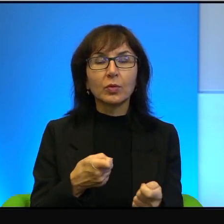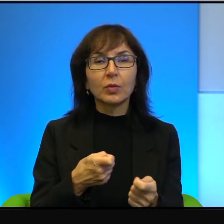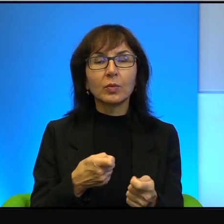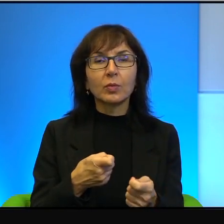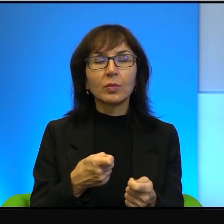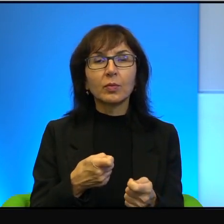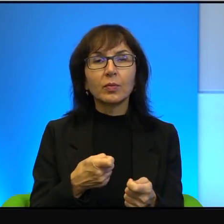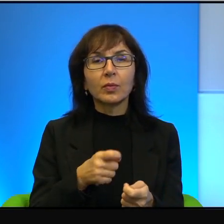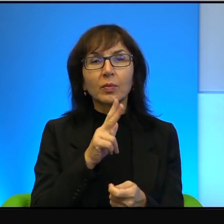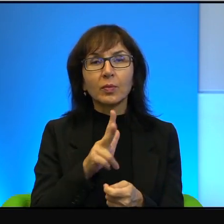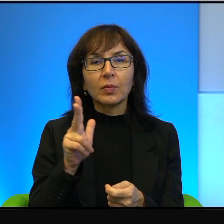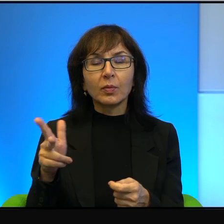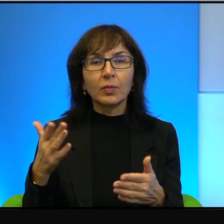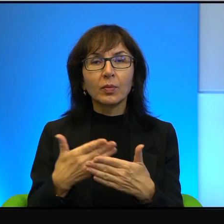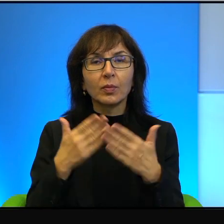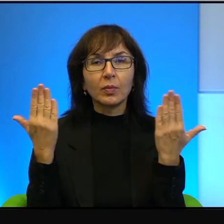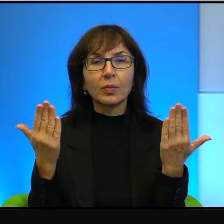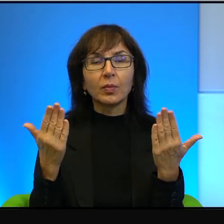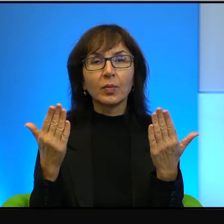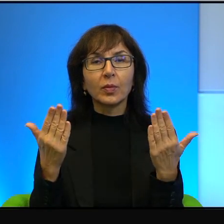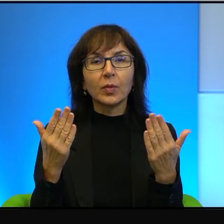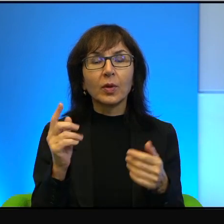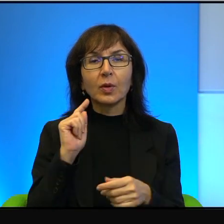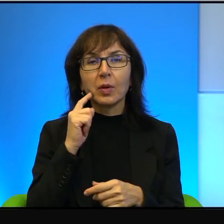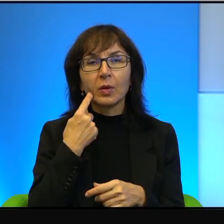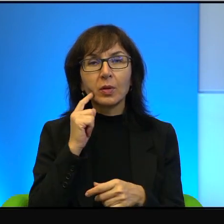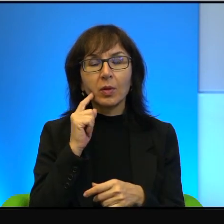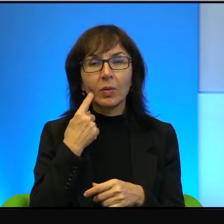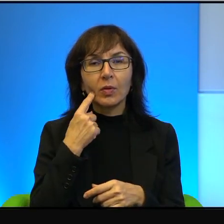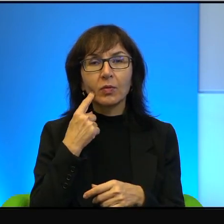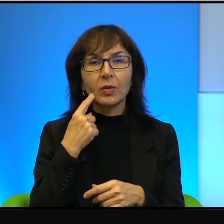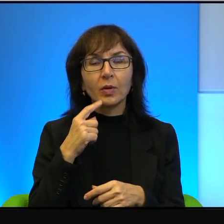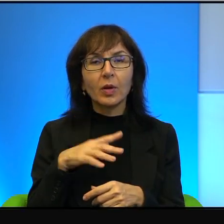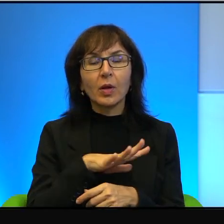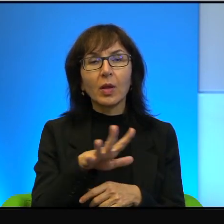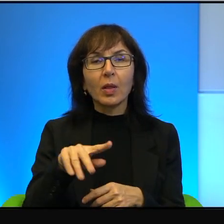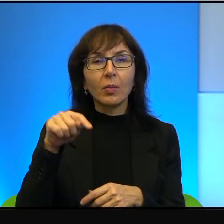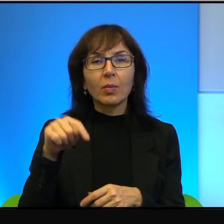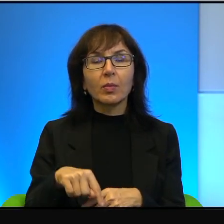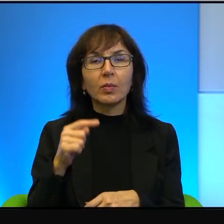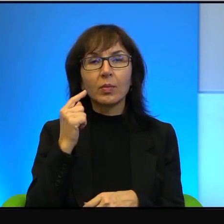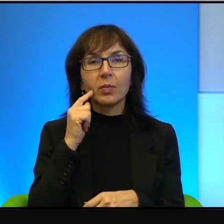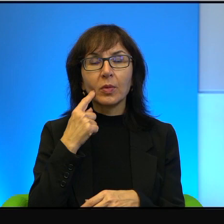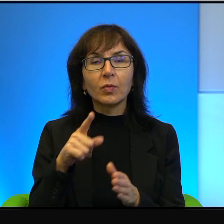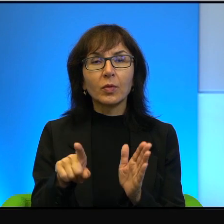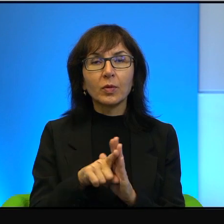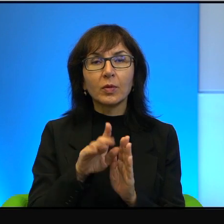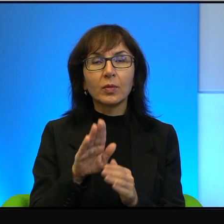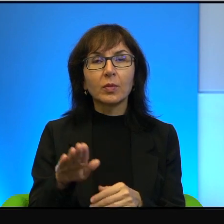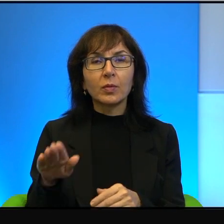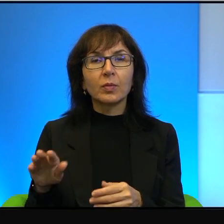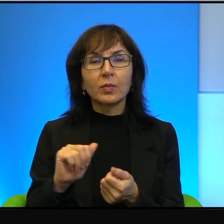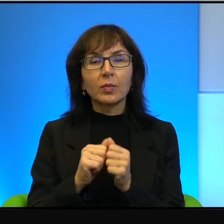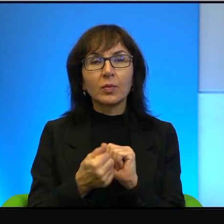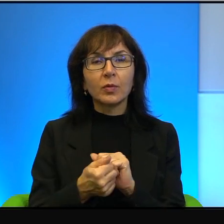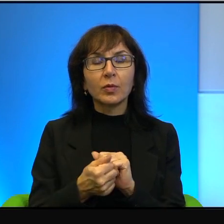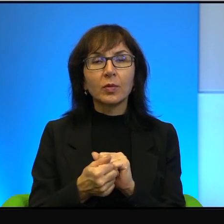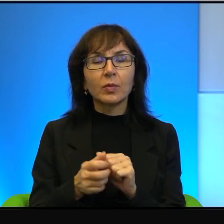Każdego dnia. Tam nawet zabawki na placach zabaw dla dzieci są tak zaprojektowane,